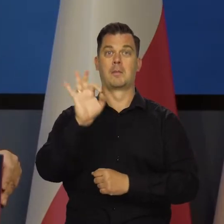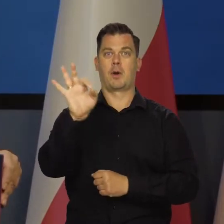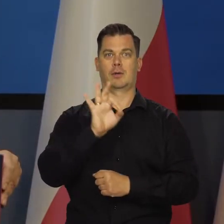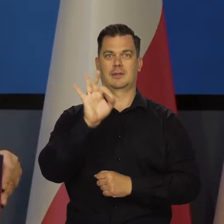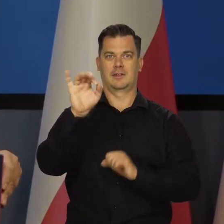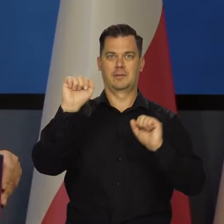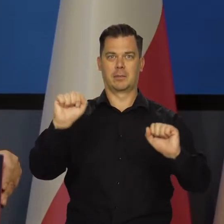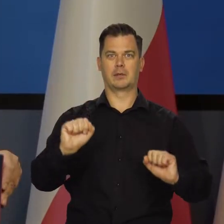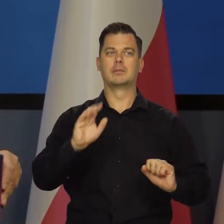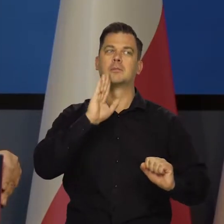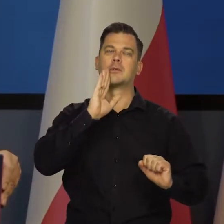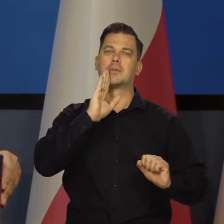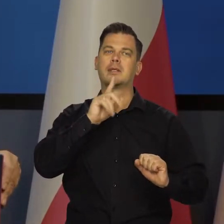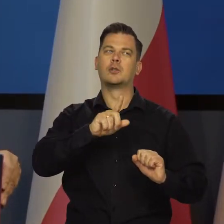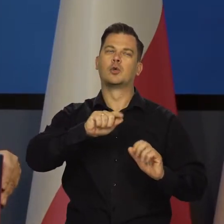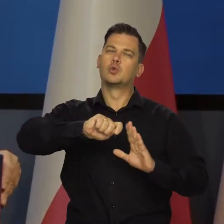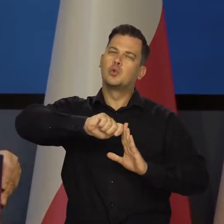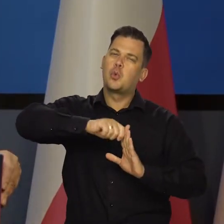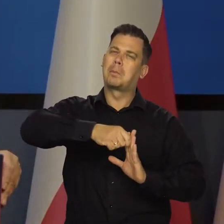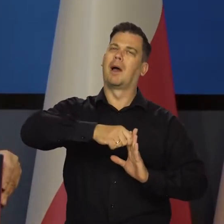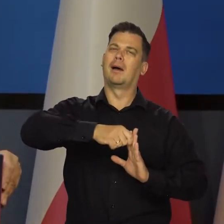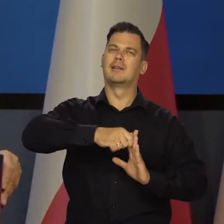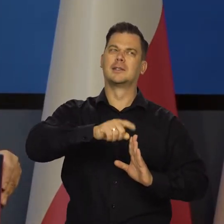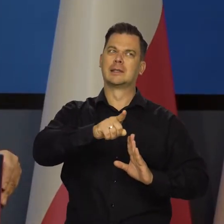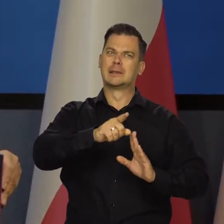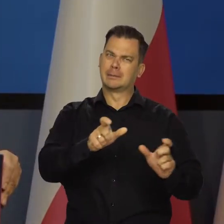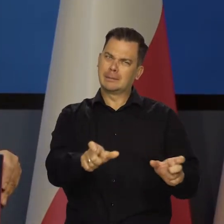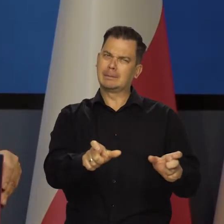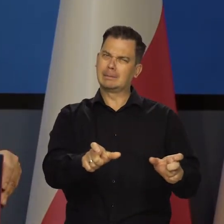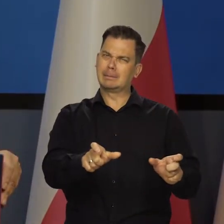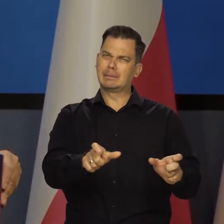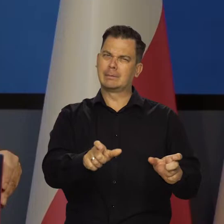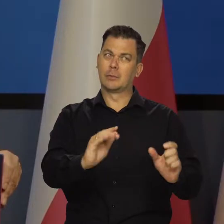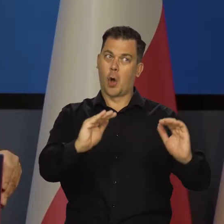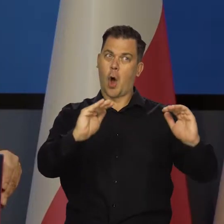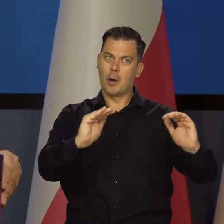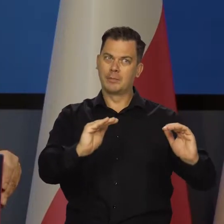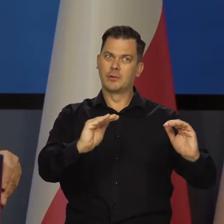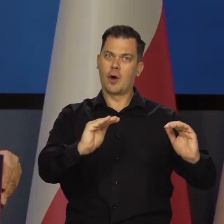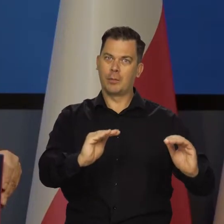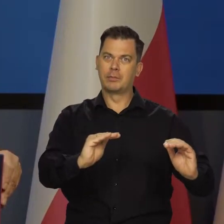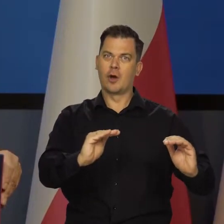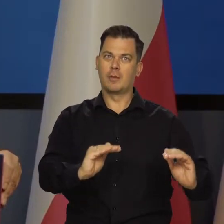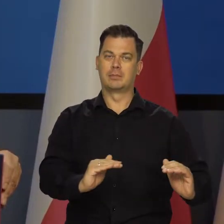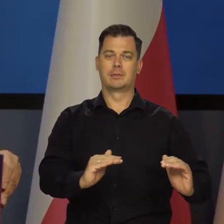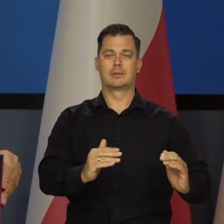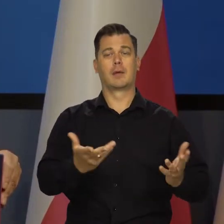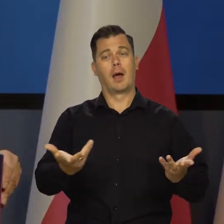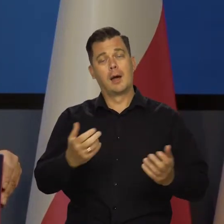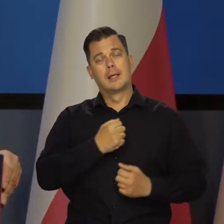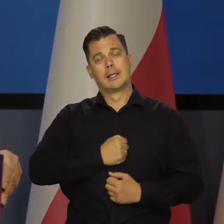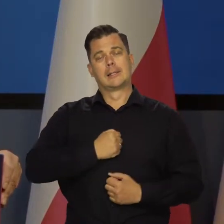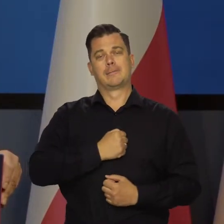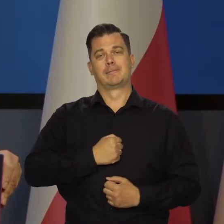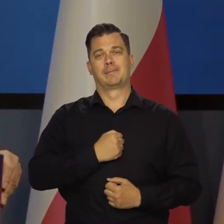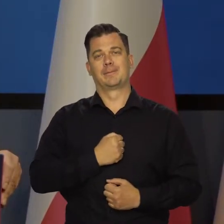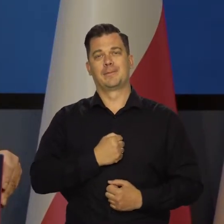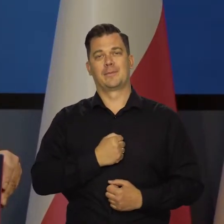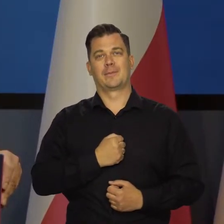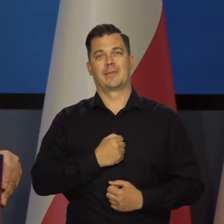To cały czas działa. To jest taki korek. To jest taka śruba wkręcona w gospodarkę, która obniża jej aktywność. Niestety.